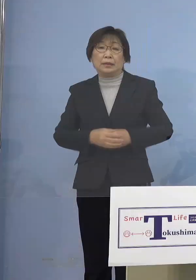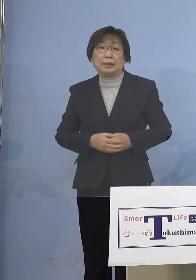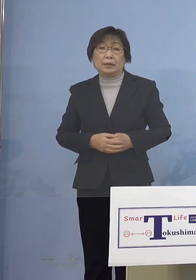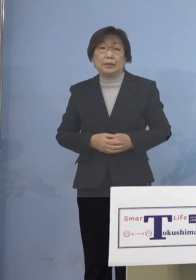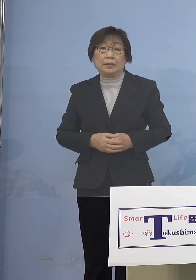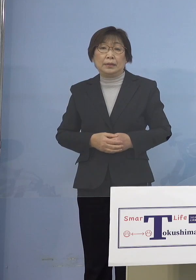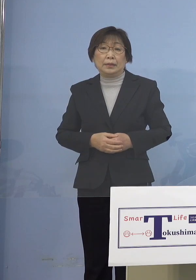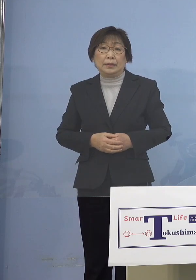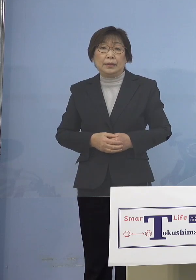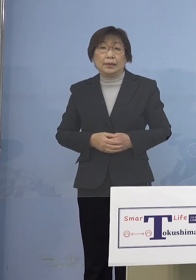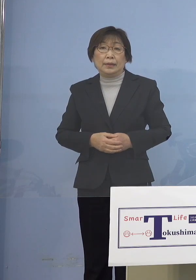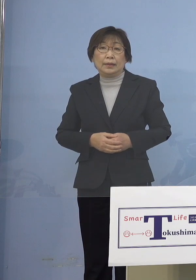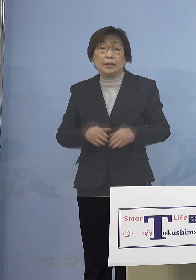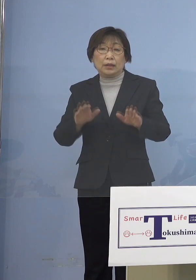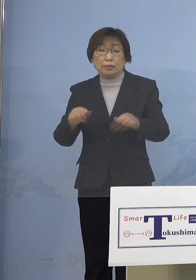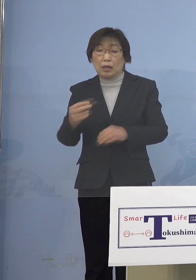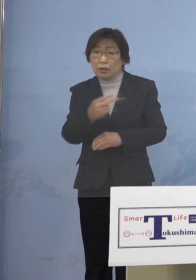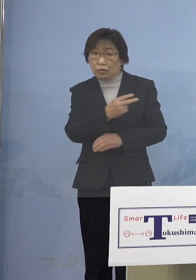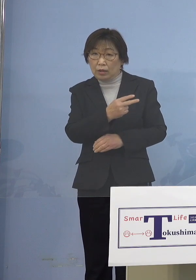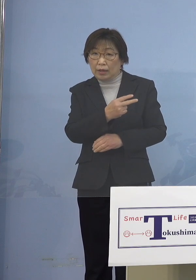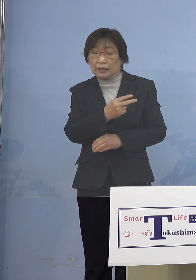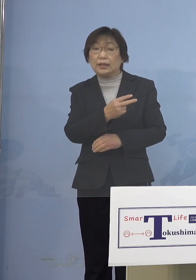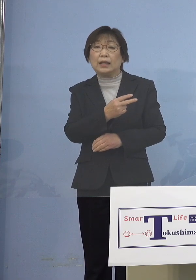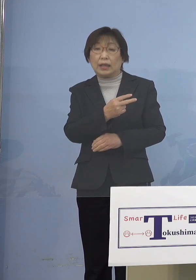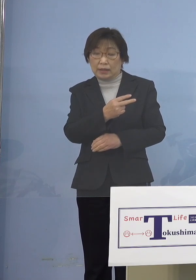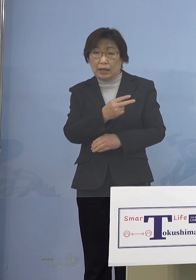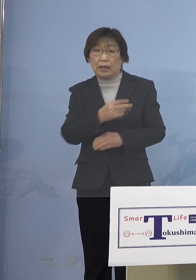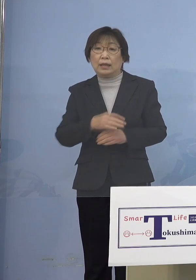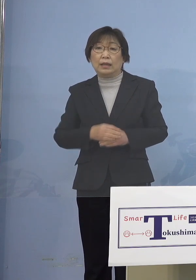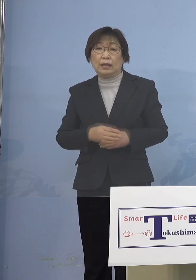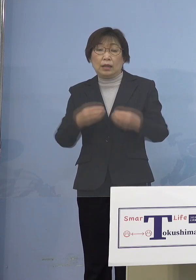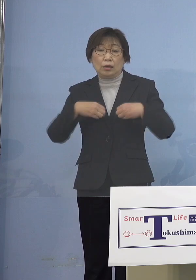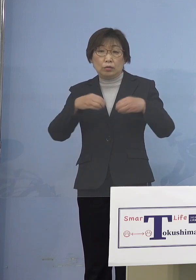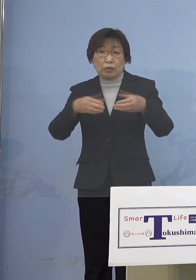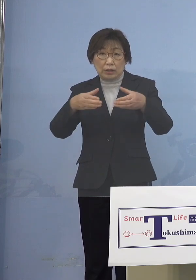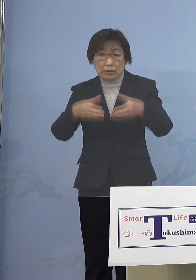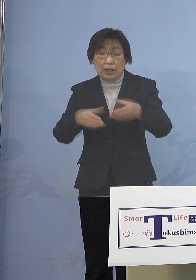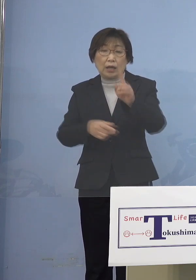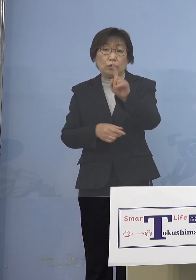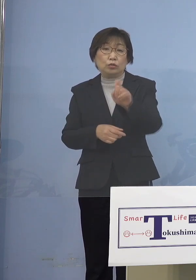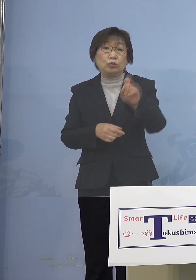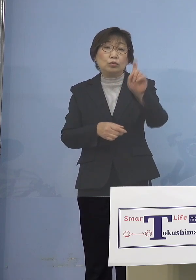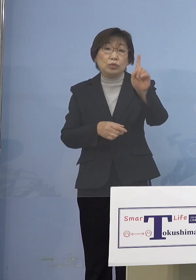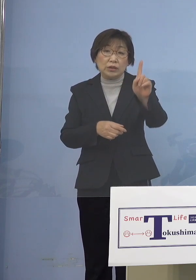今ご覧いただいた11のクラスター 変動があった訳でありますが